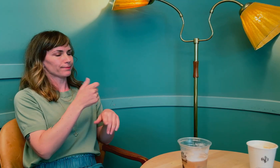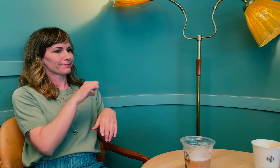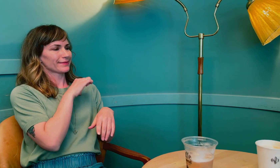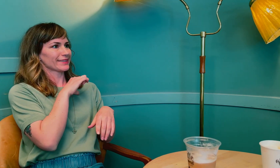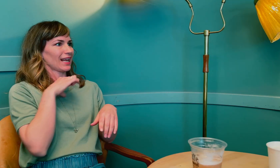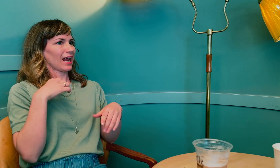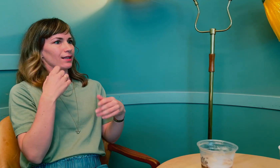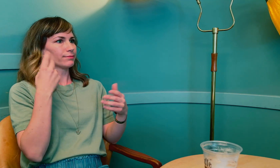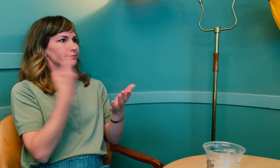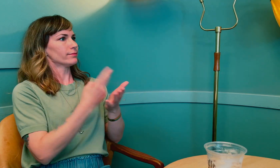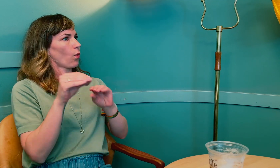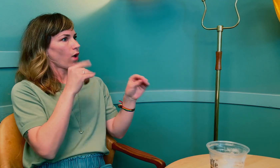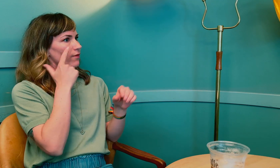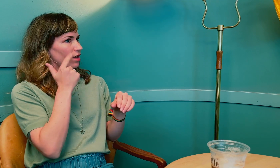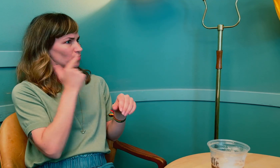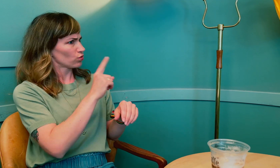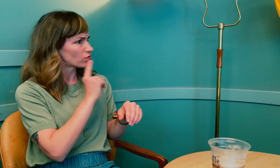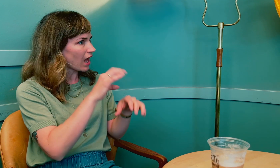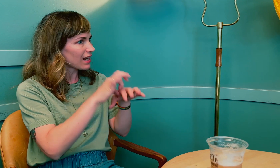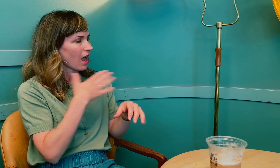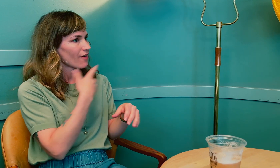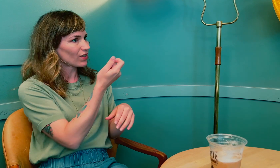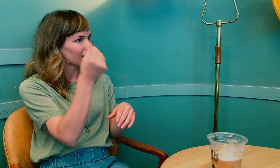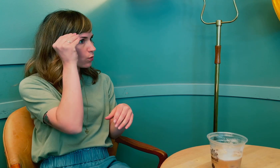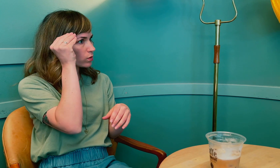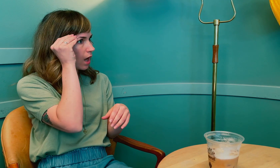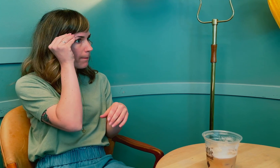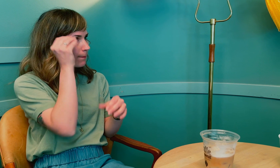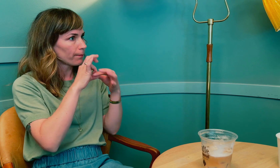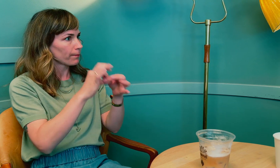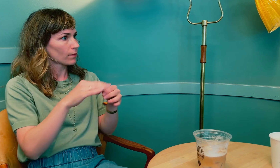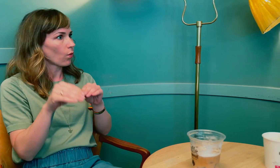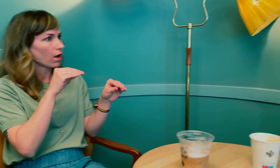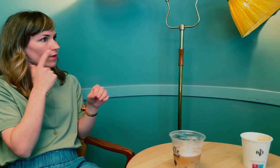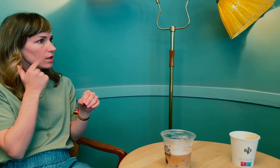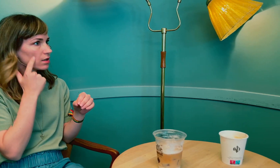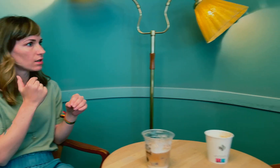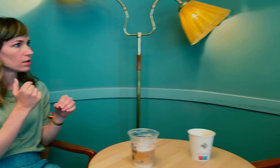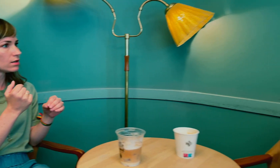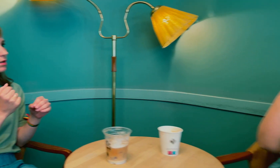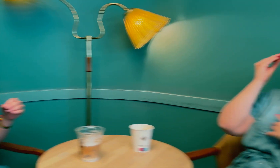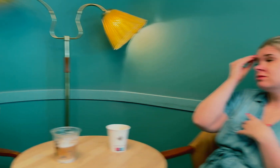betyr det at du fikk påvist overgangsalder sent. Du sa at leger har for lite kunnskap om overgangsalder?